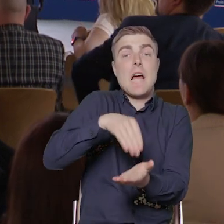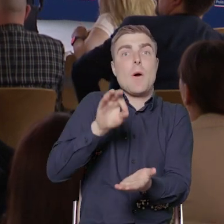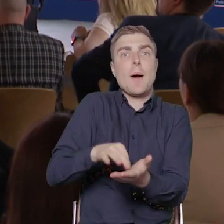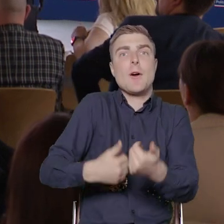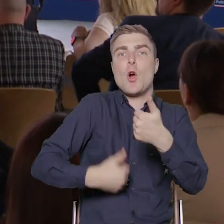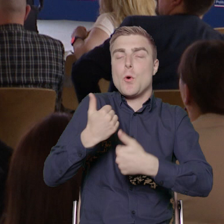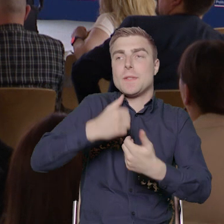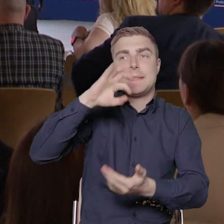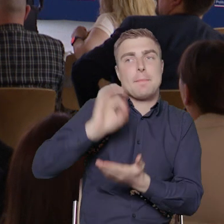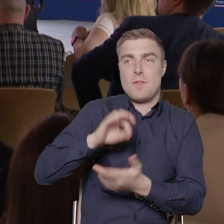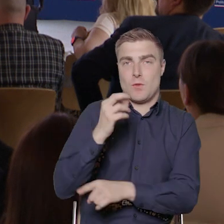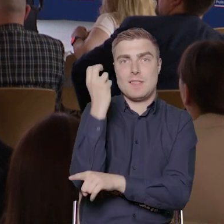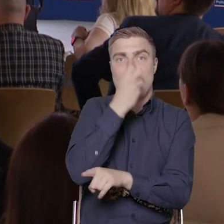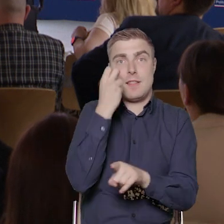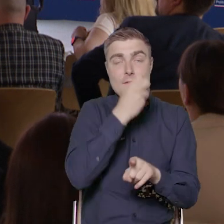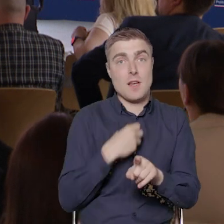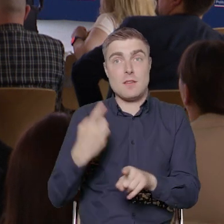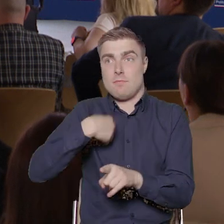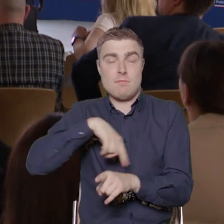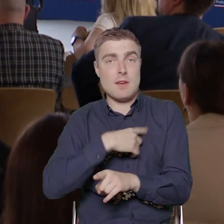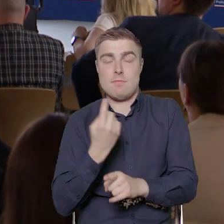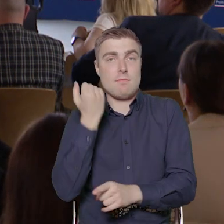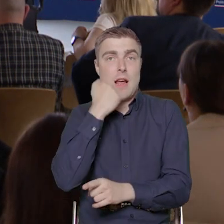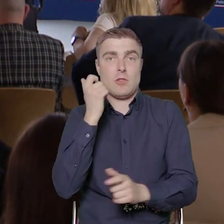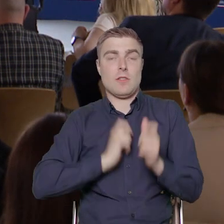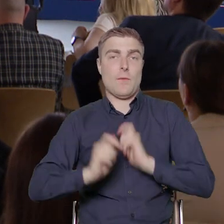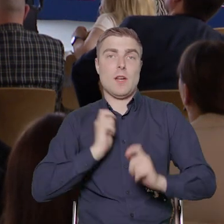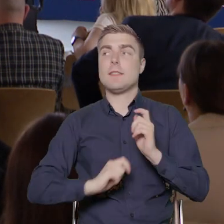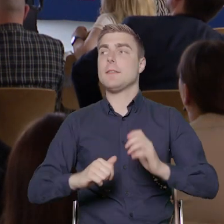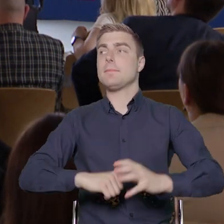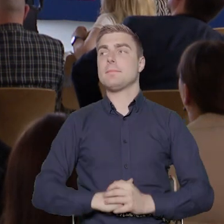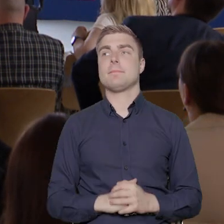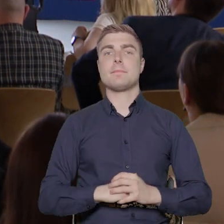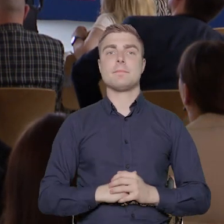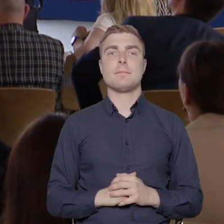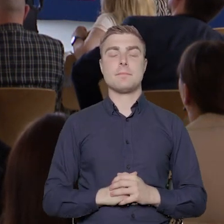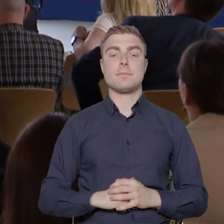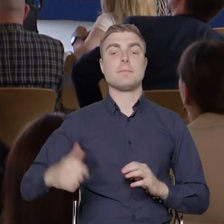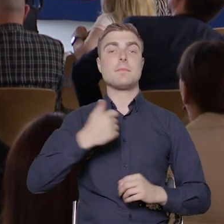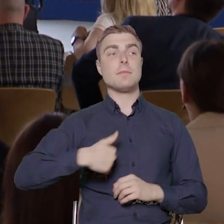na pewno jest, co nas bardzo cieszy. Chcemy w ramach tych projektów